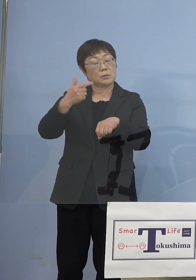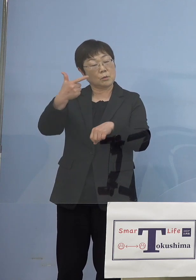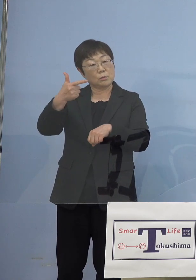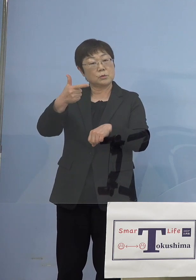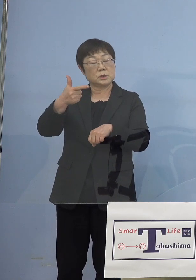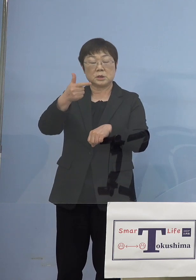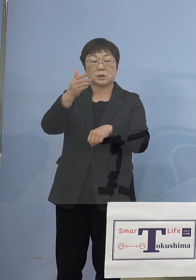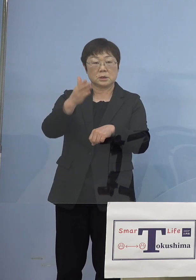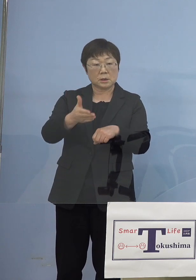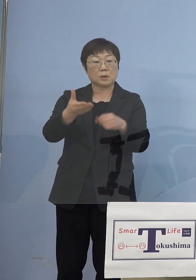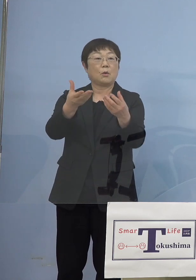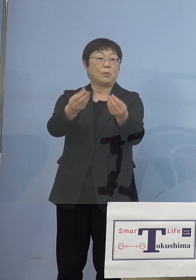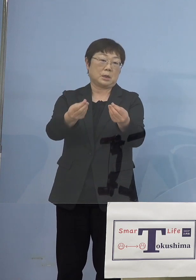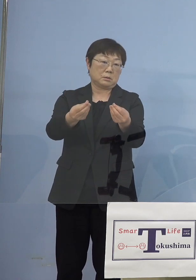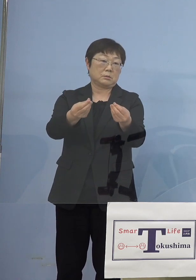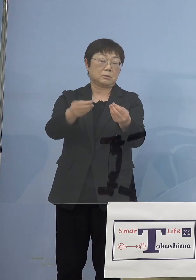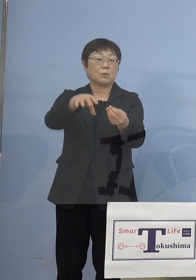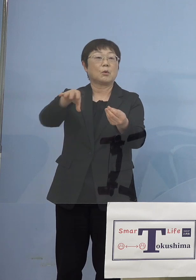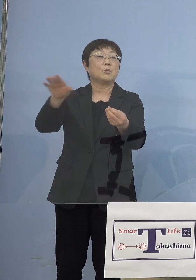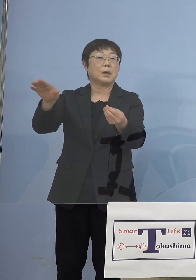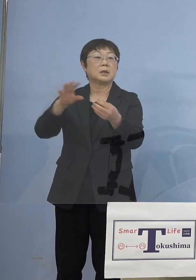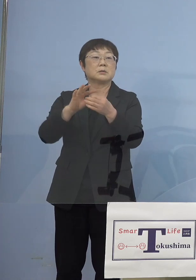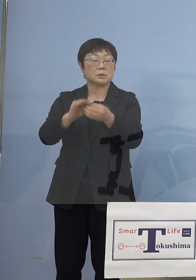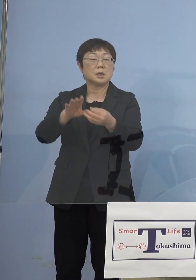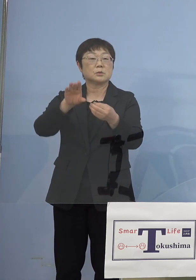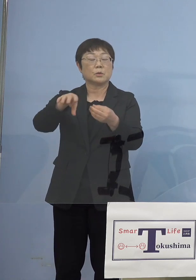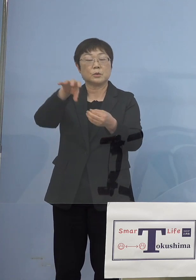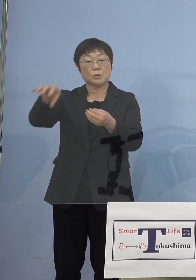エコみらいとかですね、そうした ものを除かせていただく